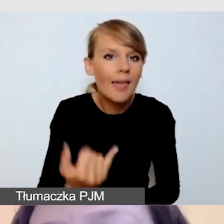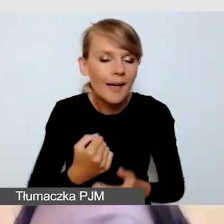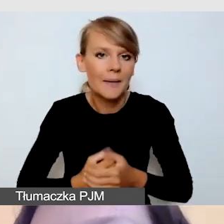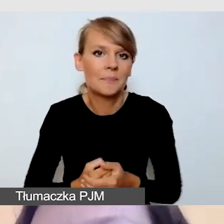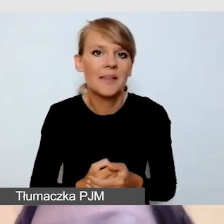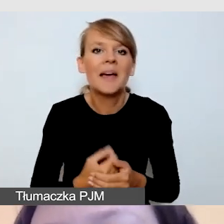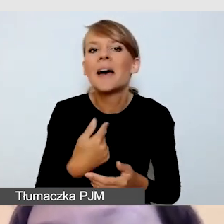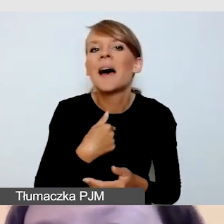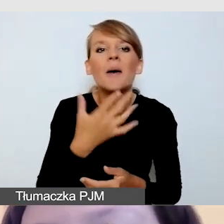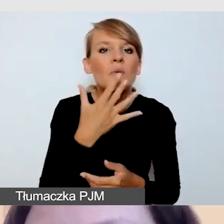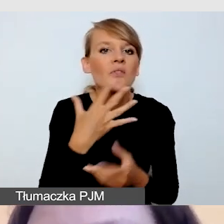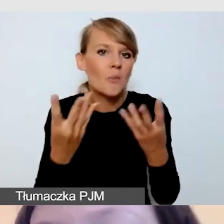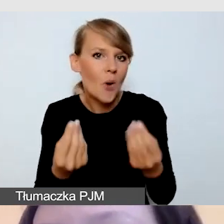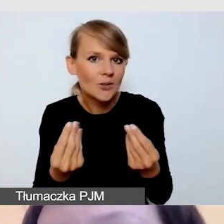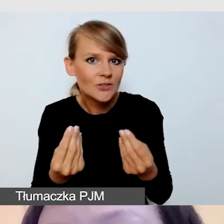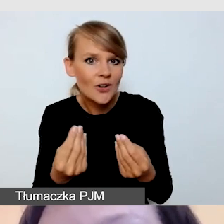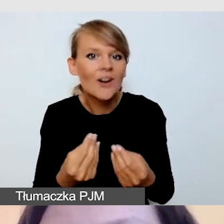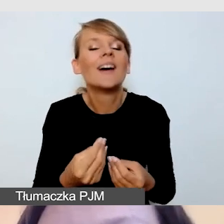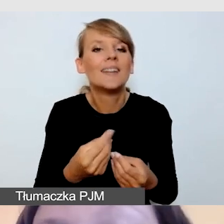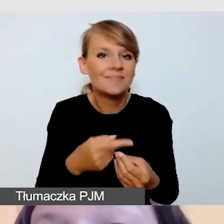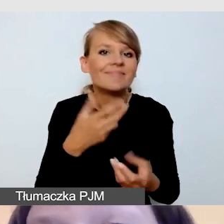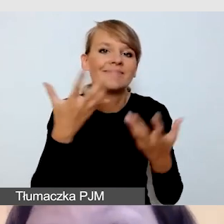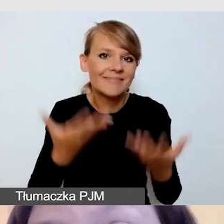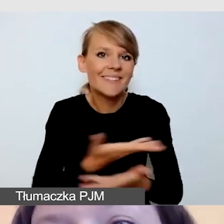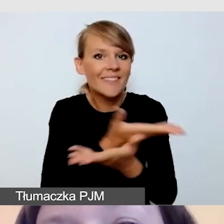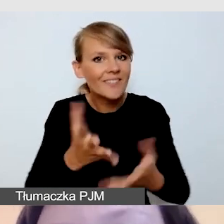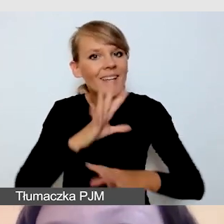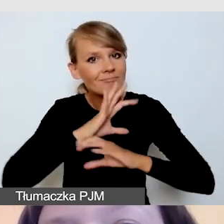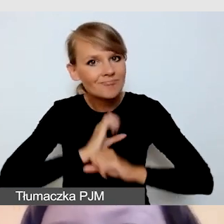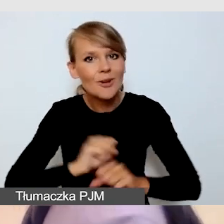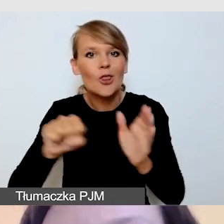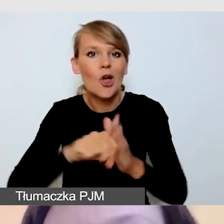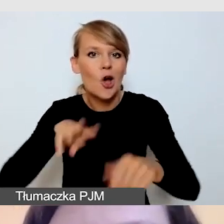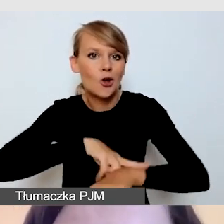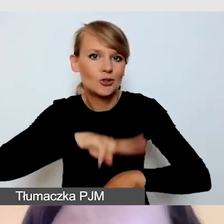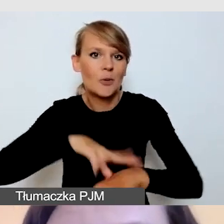abyście wytrwali z nami do godziny 15.00 i wiedzieli, co nas czeka.